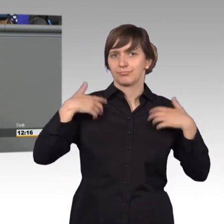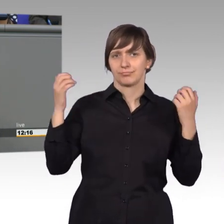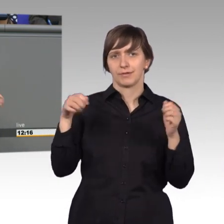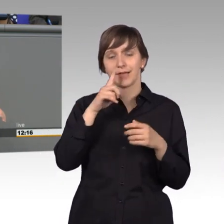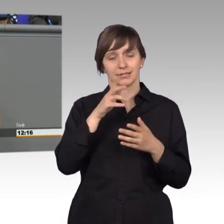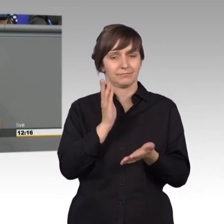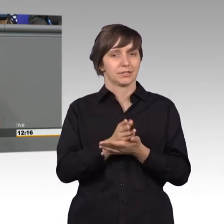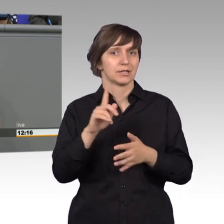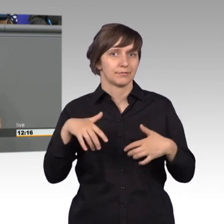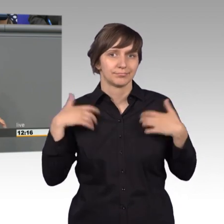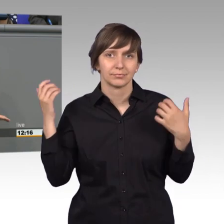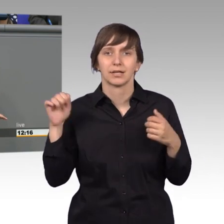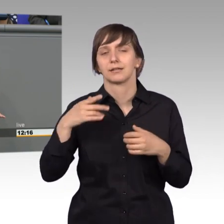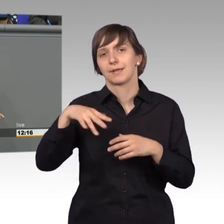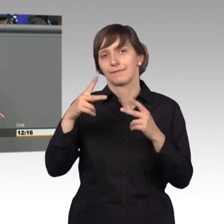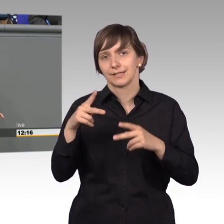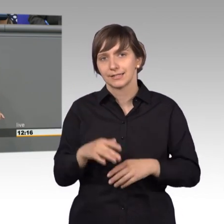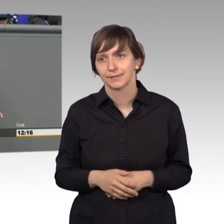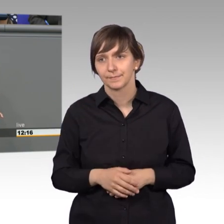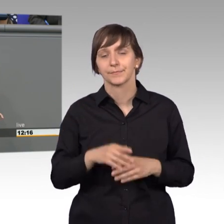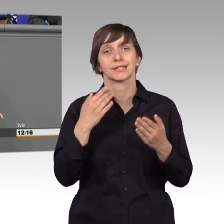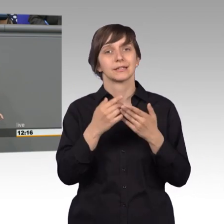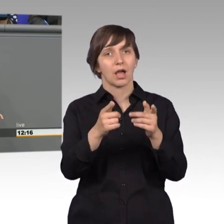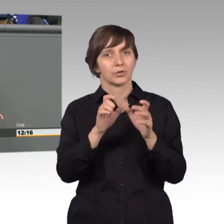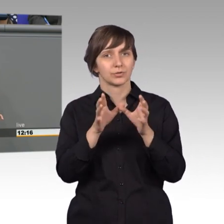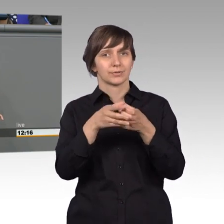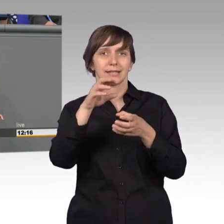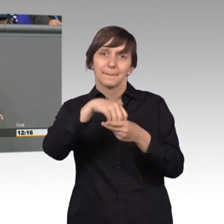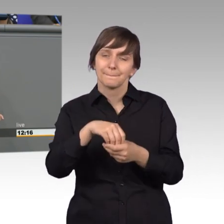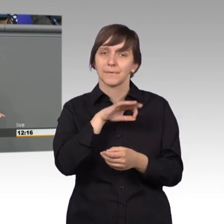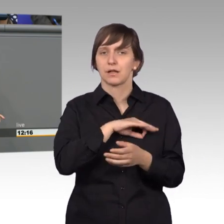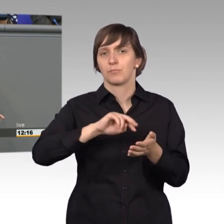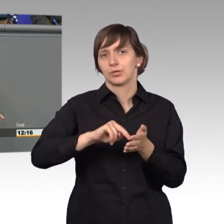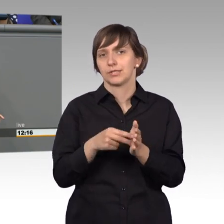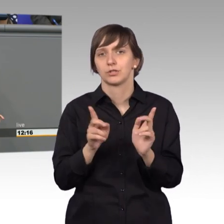Das ist viel wichtiger. Also, keine Parteipolitik. Weil nämlich die Bürger sich an die Abgeordneten wenden